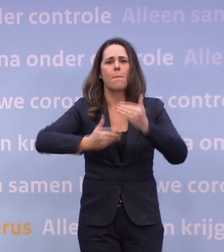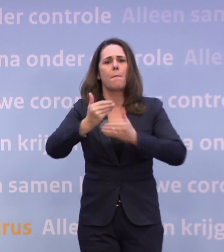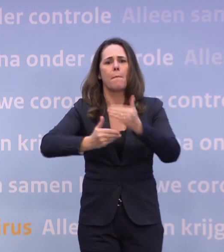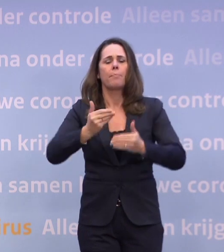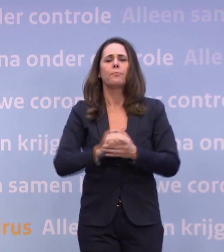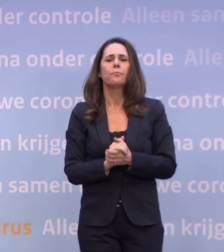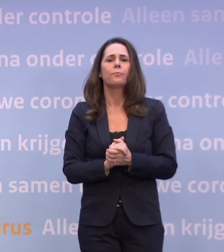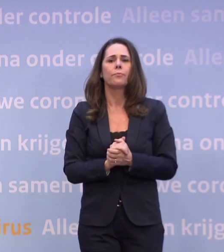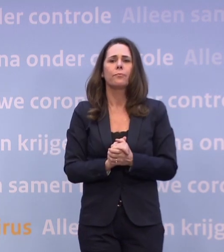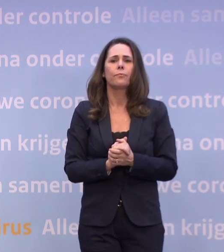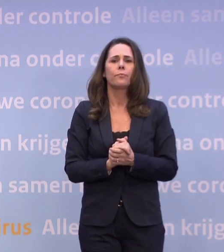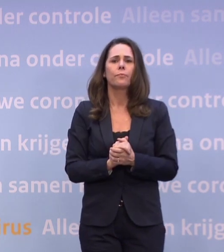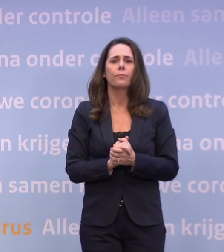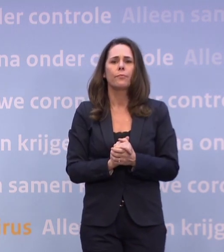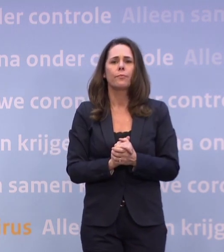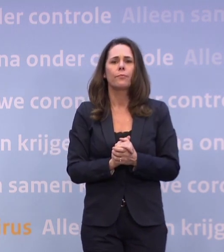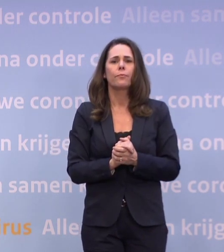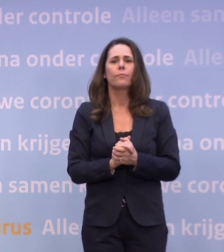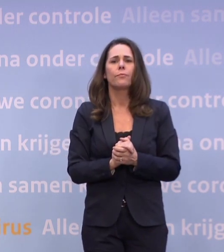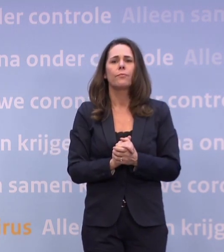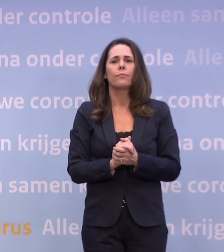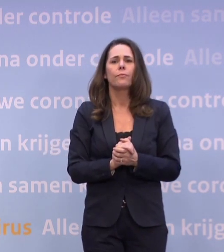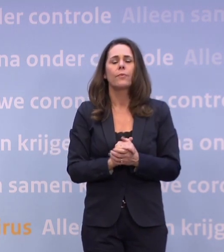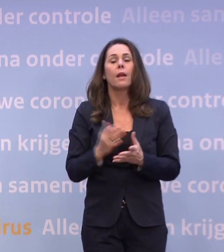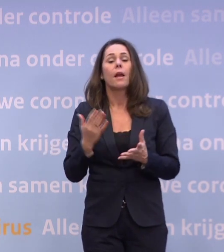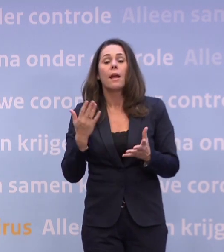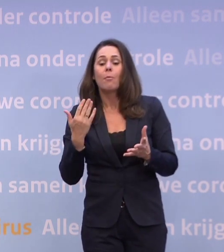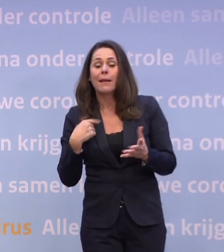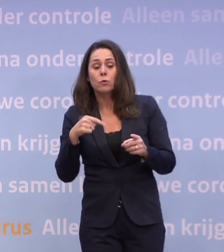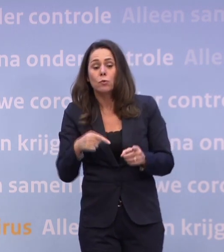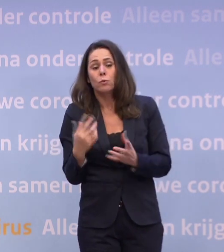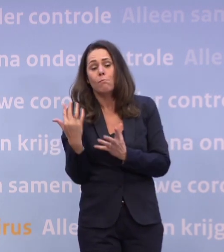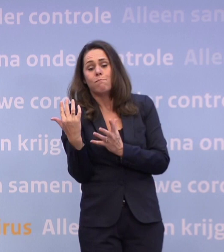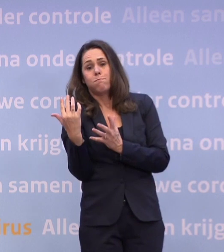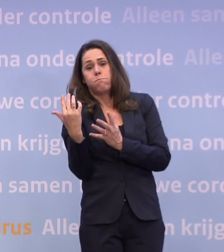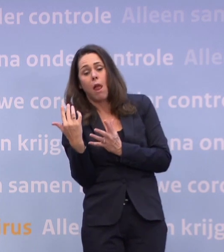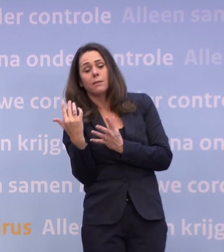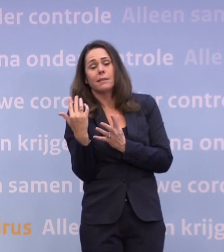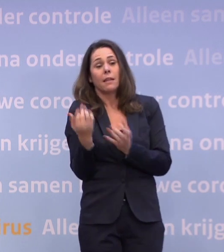Om de mensen die het het zwaarst hebben qua belasting, wat lucht te gunnen...